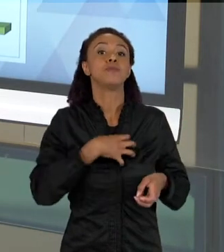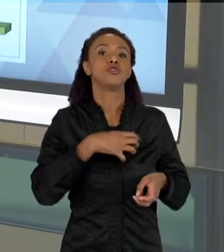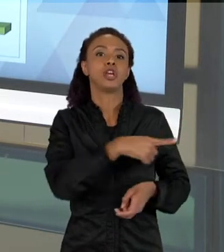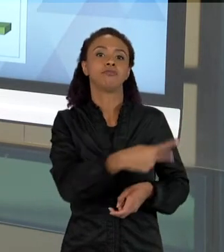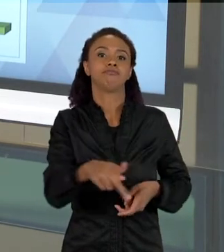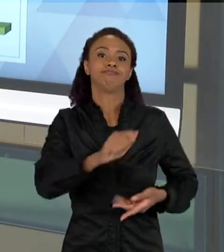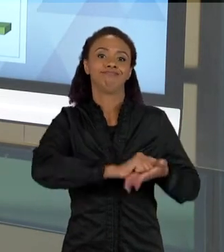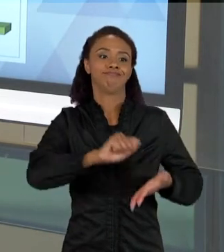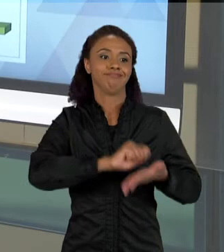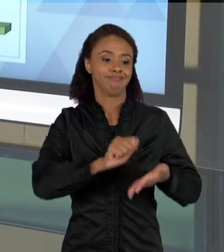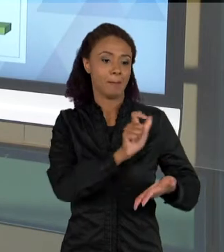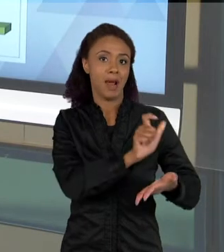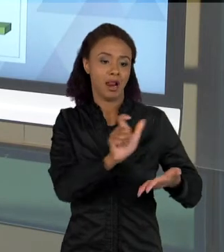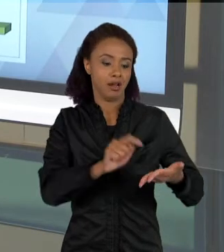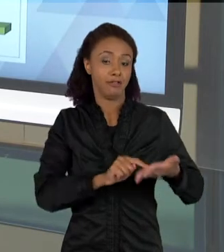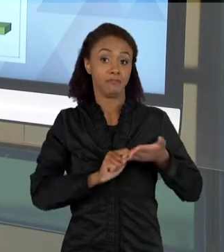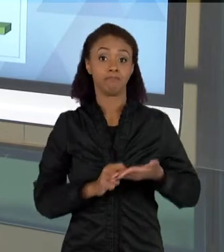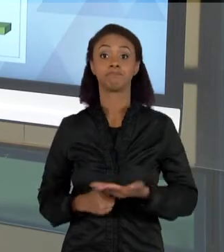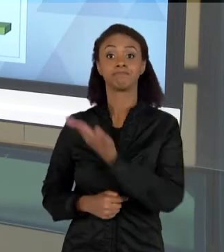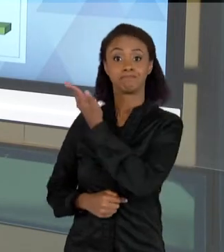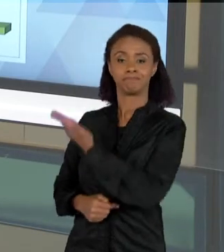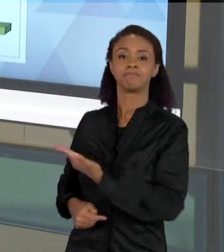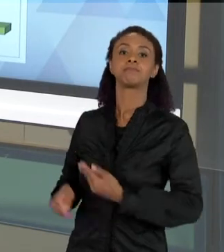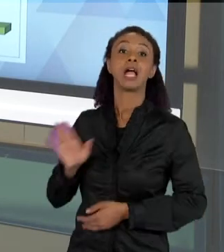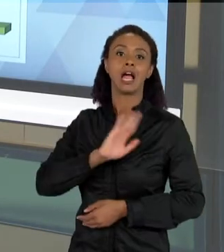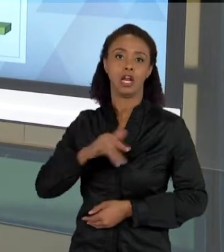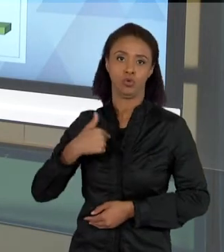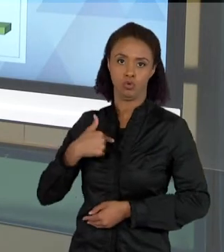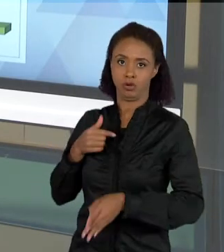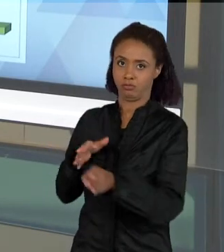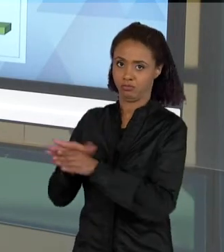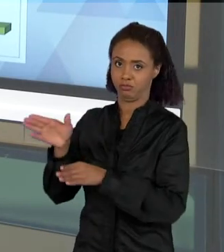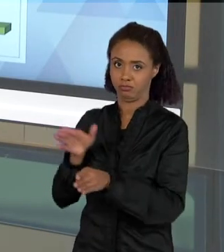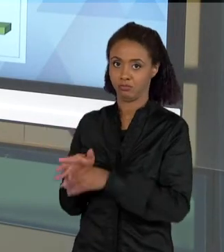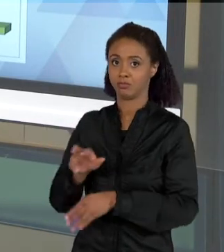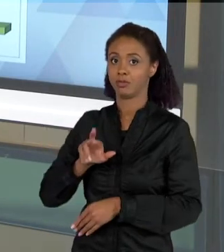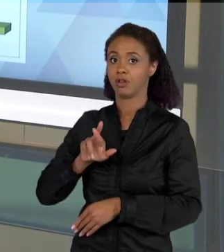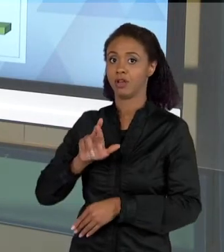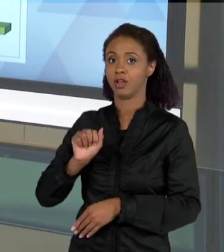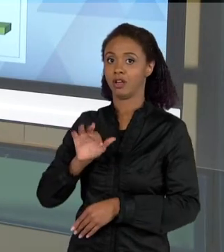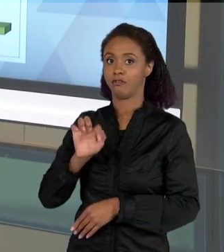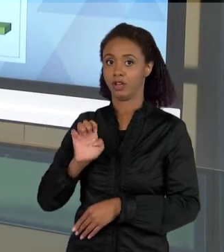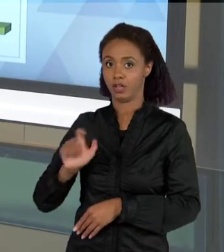TRABALHO DE UM ORIENTANDO MEU, O RAFAEL CASTRO, QUE ELE CONSEGUIU ENTÃO CHEGAR À